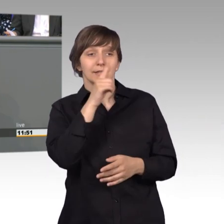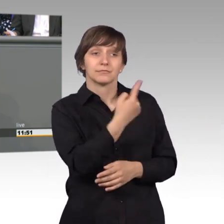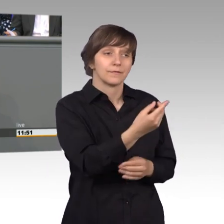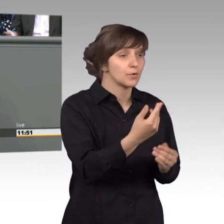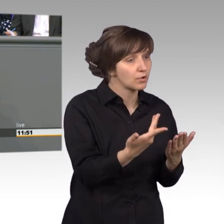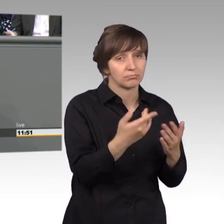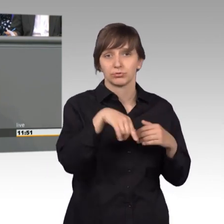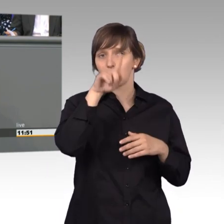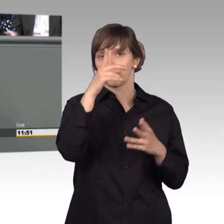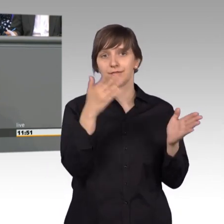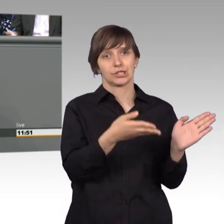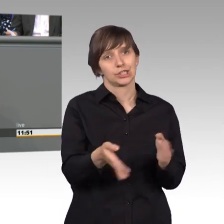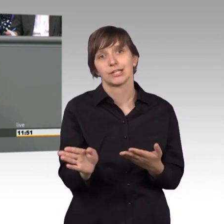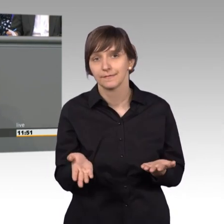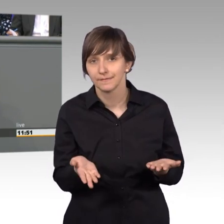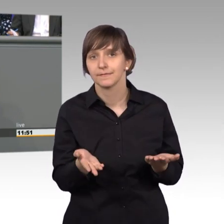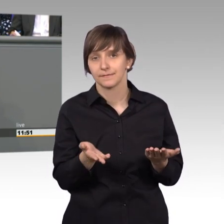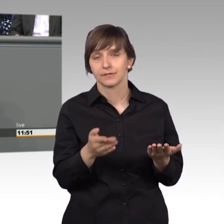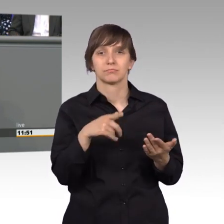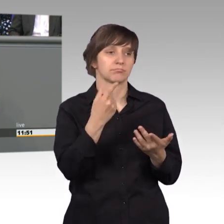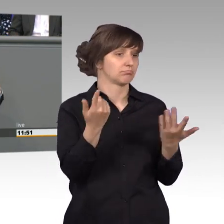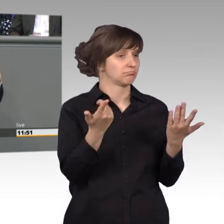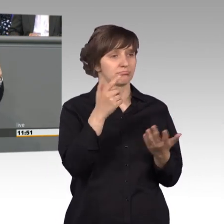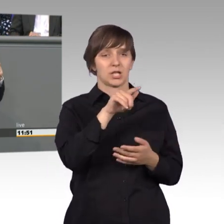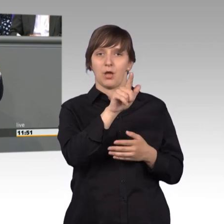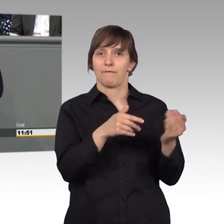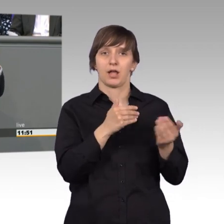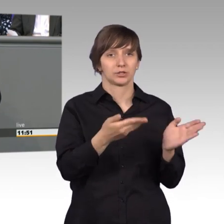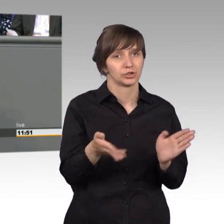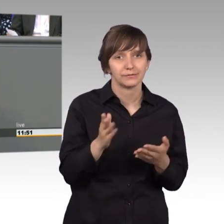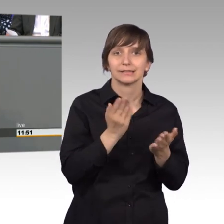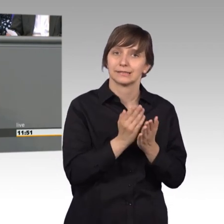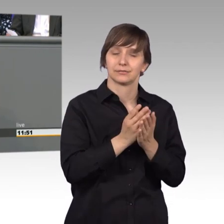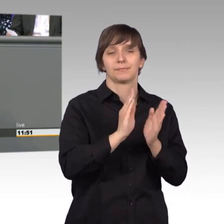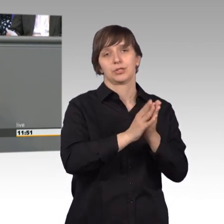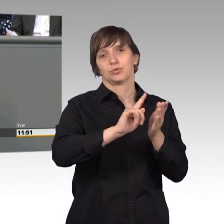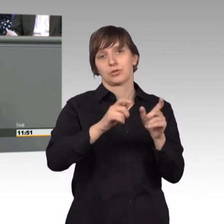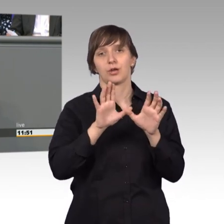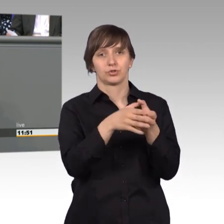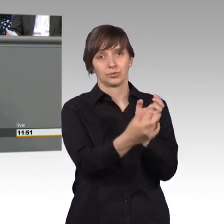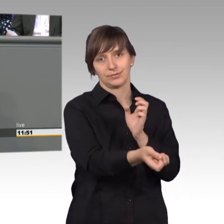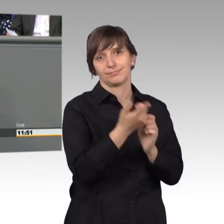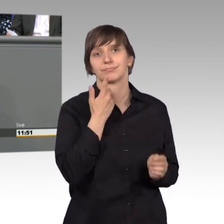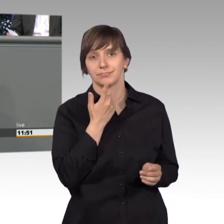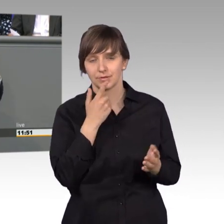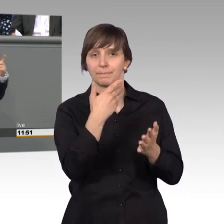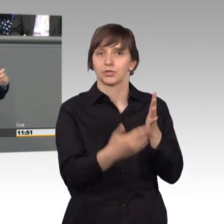Land was falsch, Sie werden ungerecht behandelt, dann schicken sie dem Petitionsausschuss Ihre Eingaben, Ihre Beschwerden. Wir werden uns Ihren